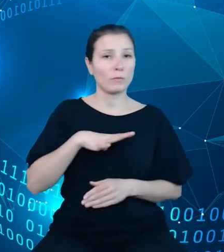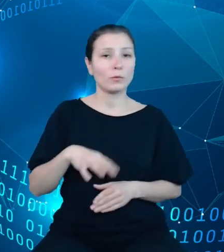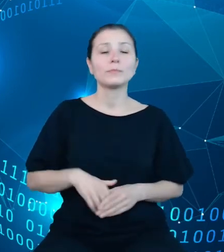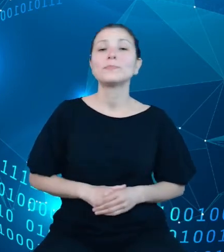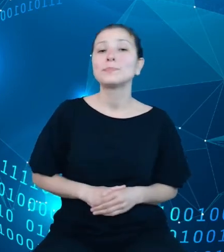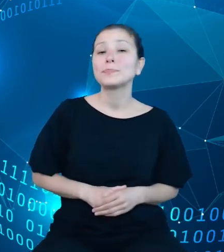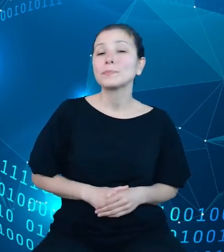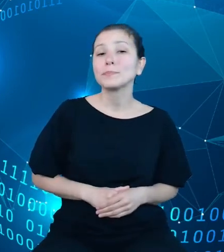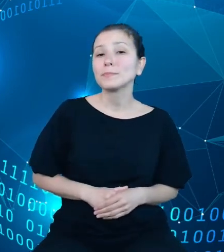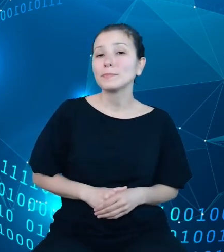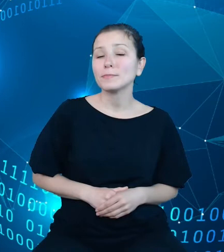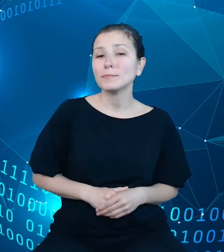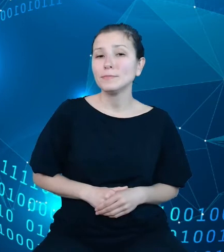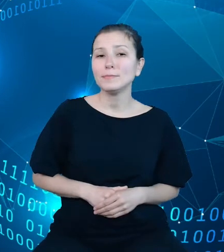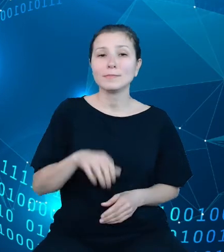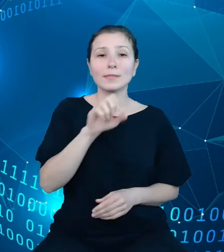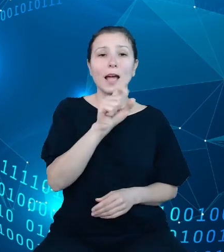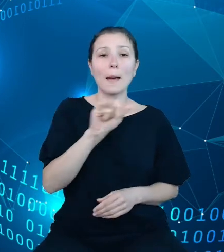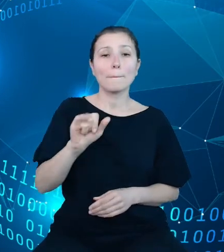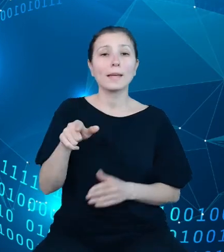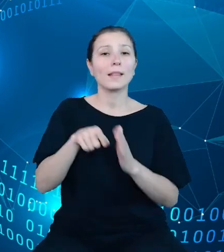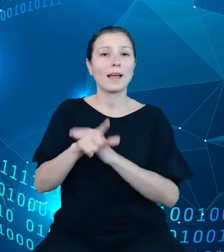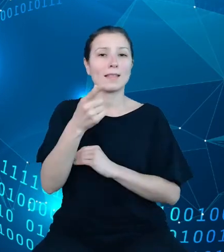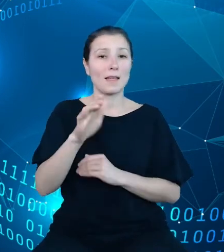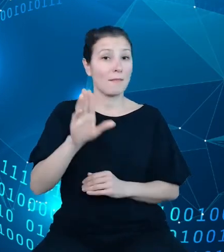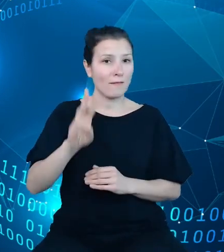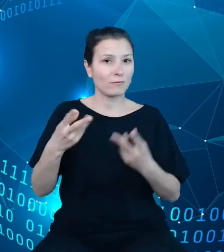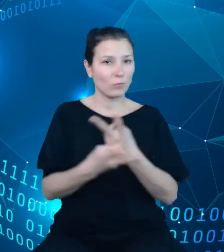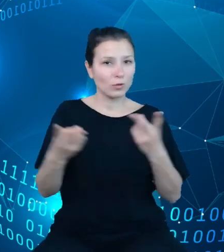API do dziedzinowych baz wiedzy udostępnia zasoby w ramach czterech sekcji.